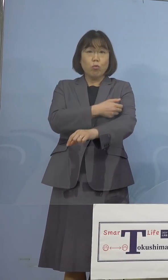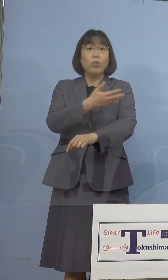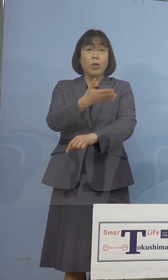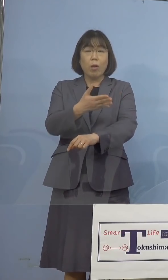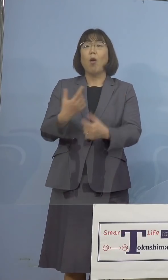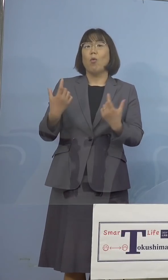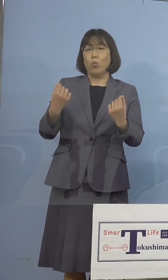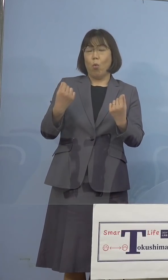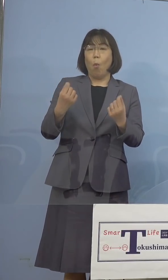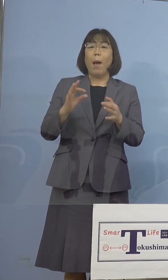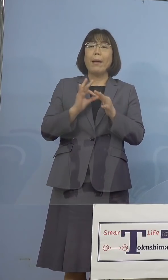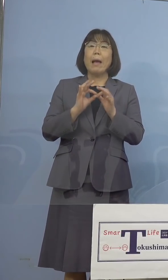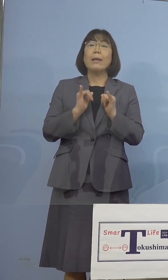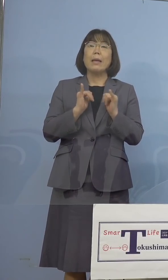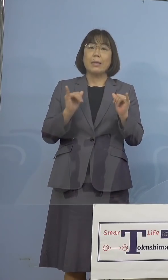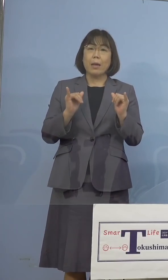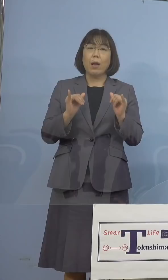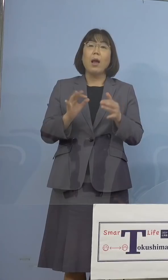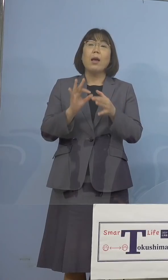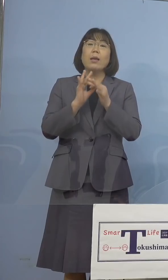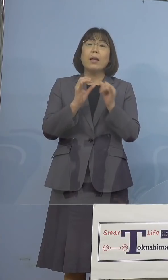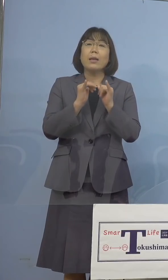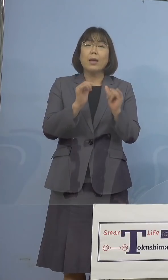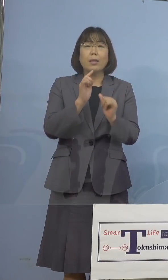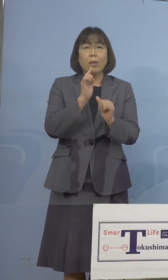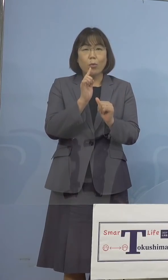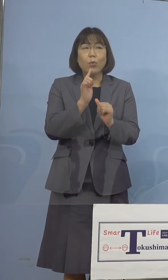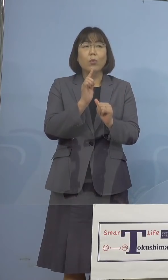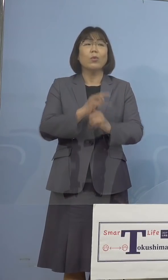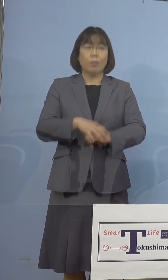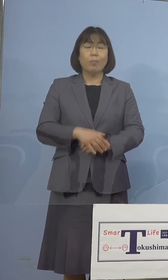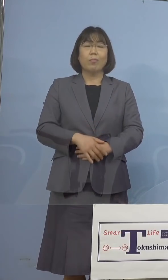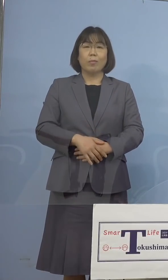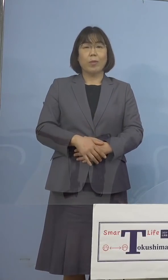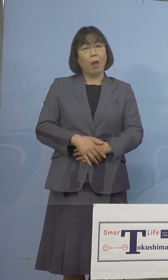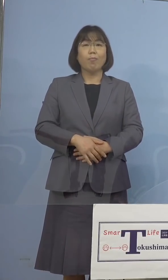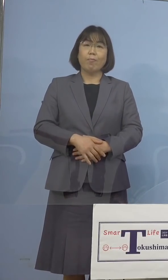関係者という点もありますのでね